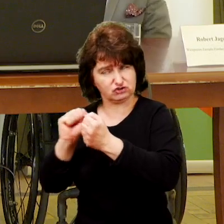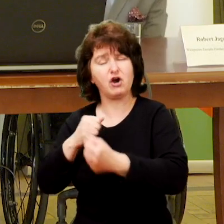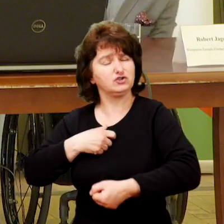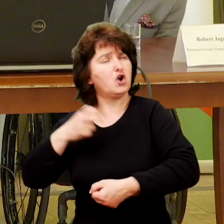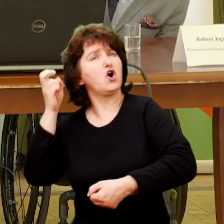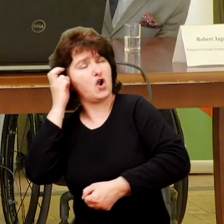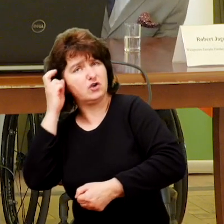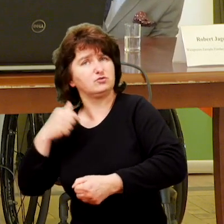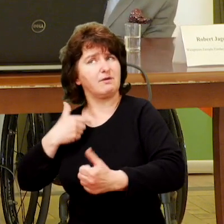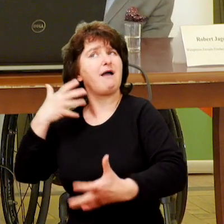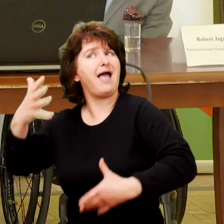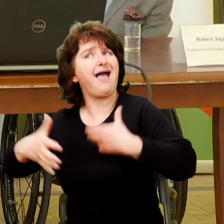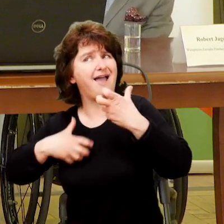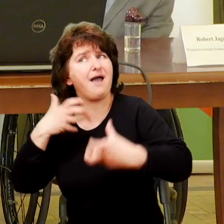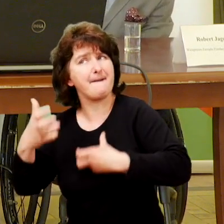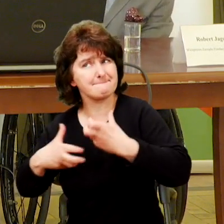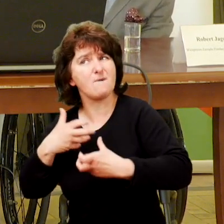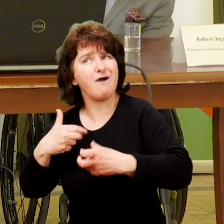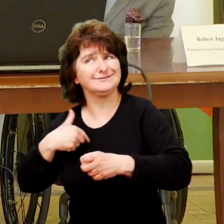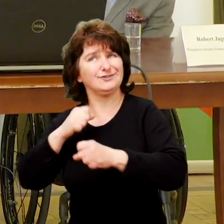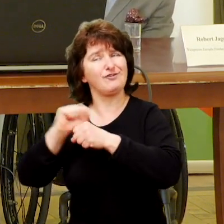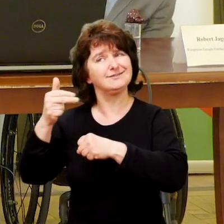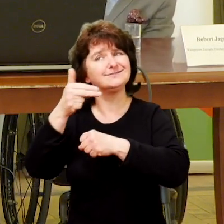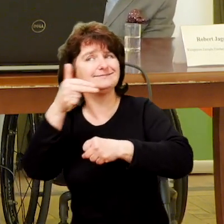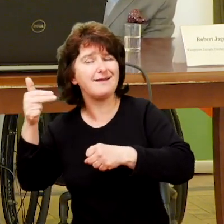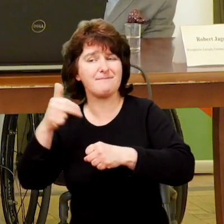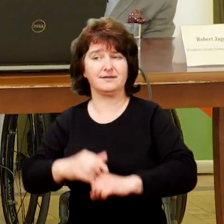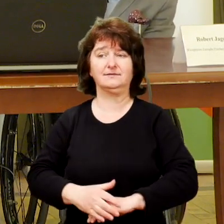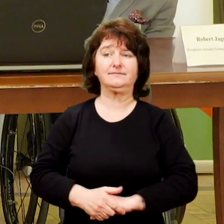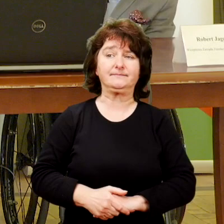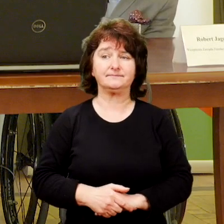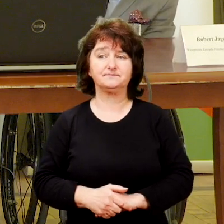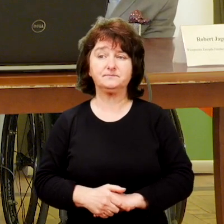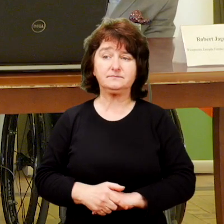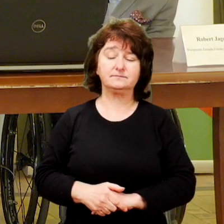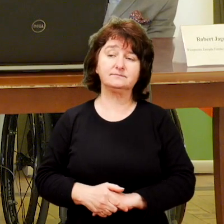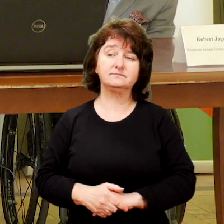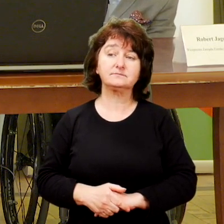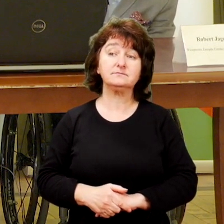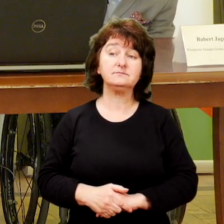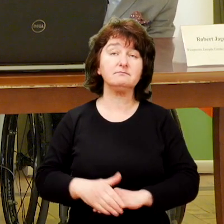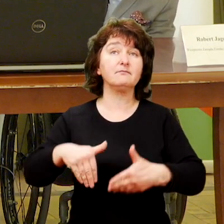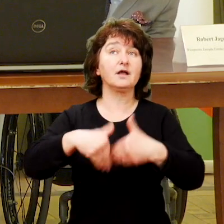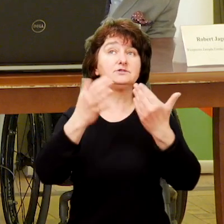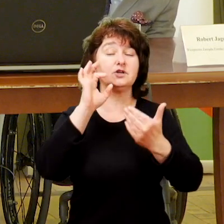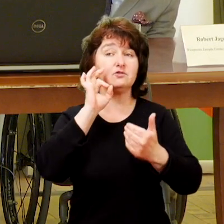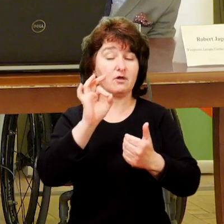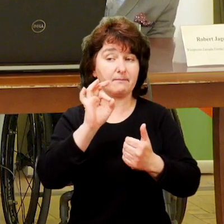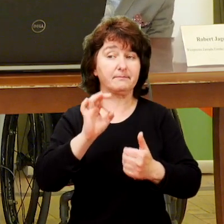Nic nie szkodzi, rozumiemy te emocje, przecież wiemy z jaką materią się mierzymy.